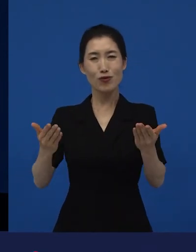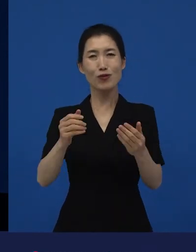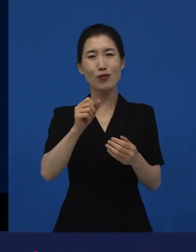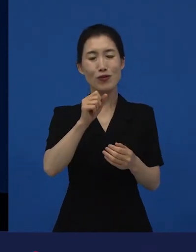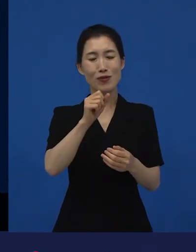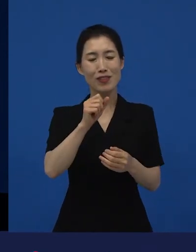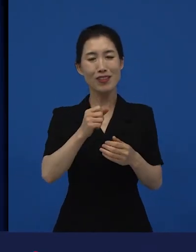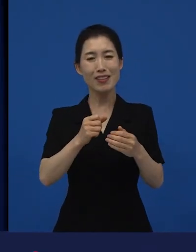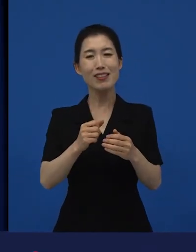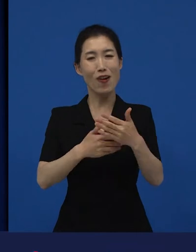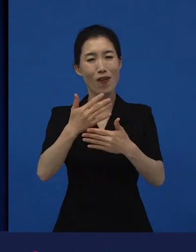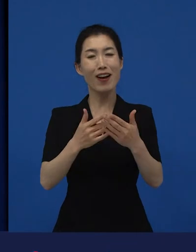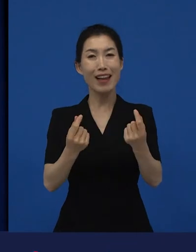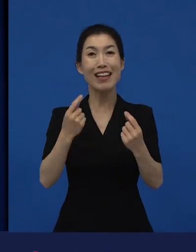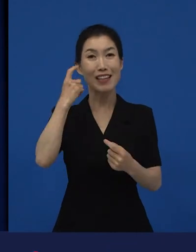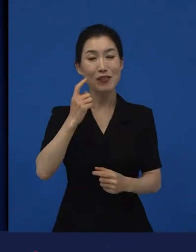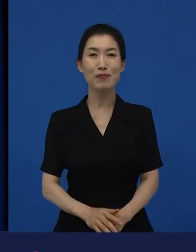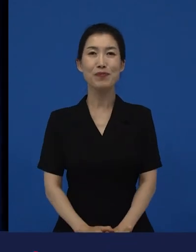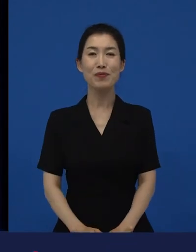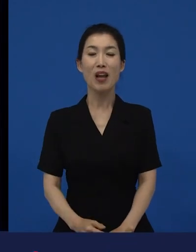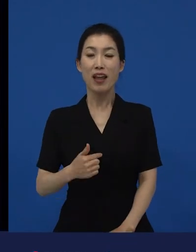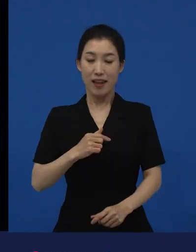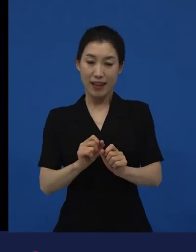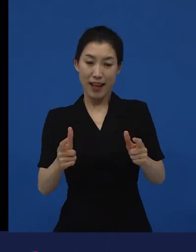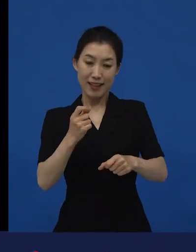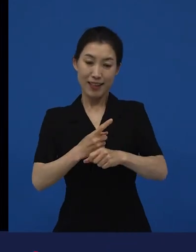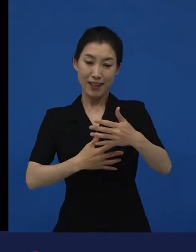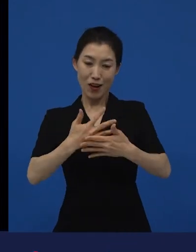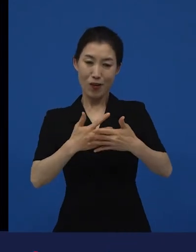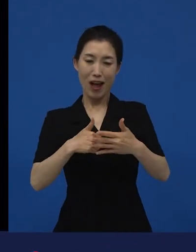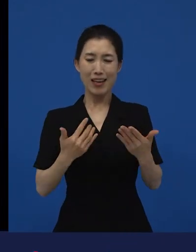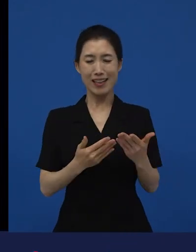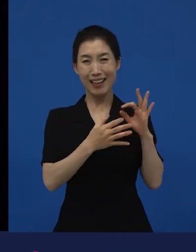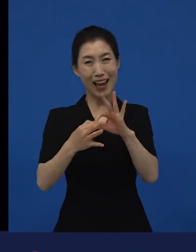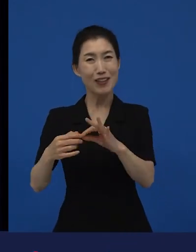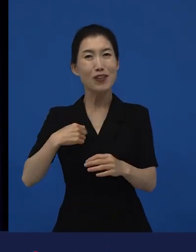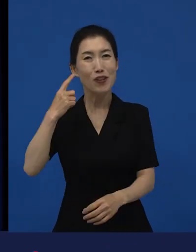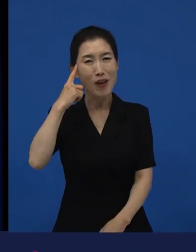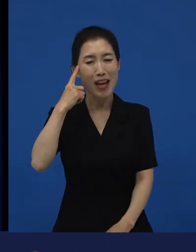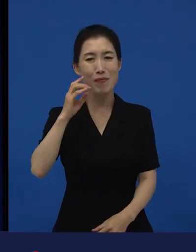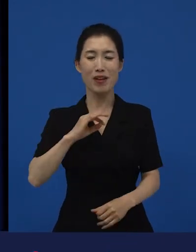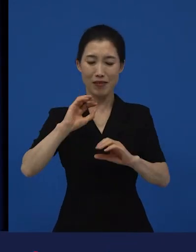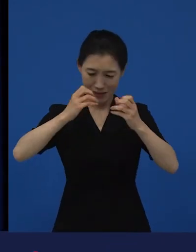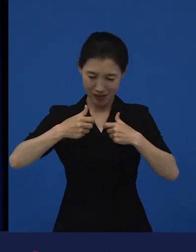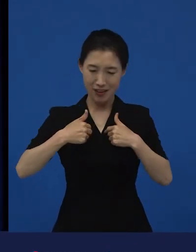다양성 영화를 계속하고 있는 이유 중의 하나는 아마 저에게 이롭기 때문인 것 같습니다.